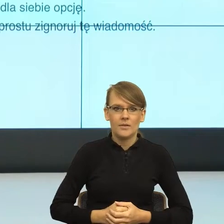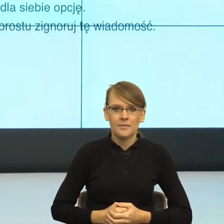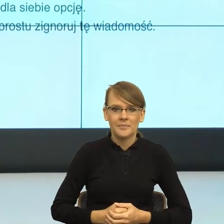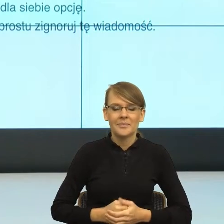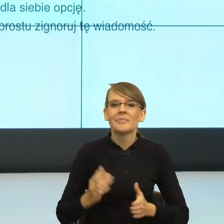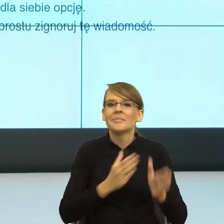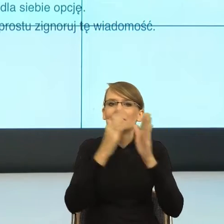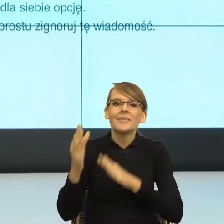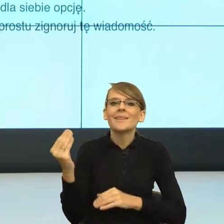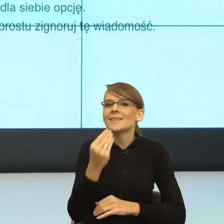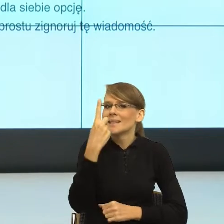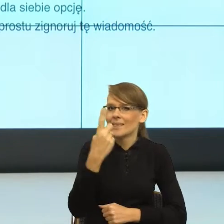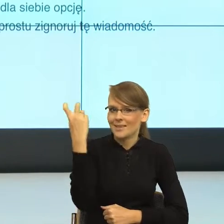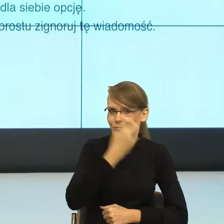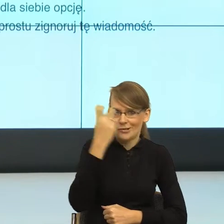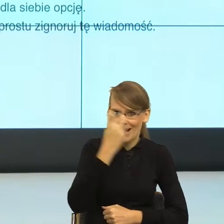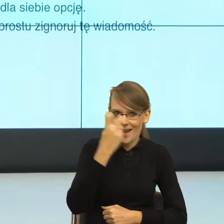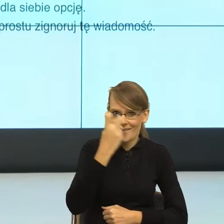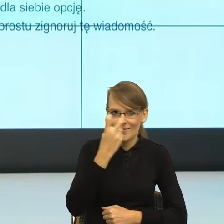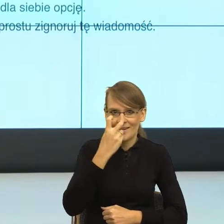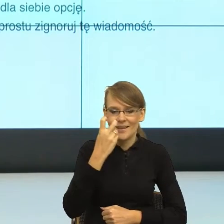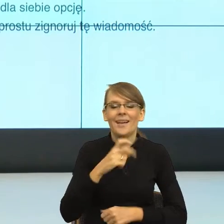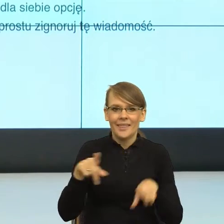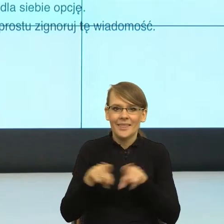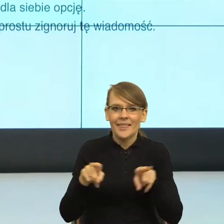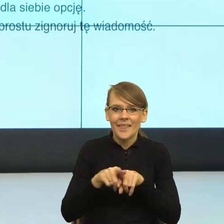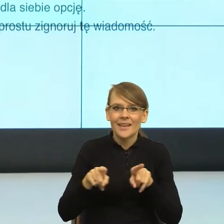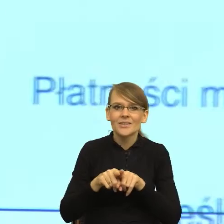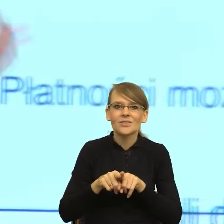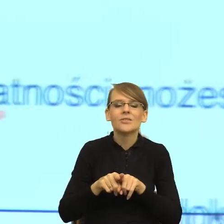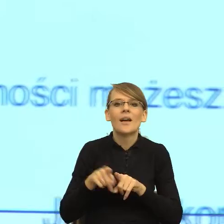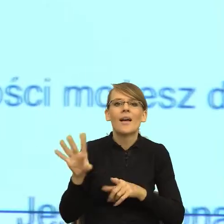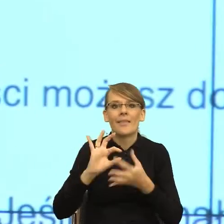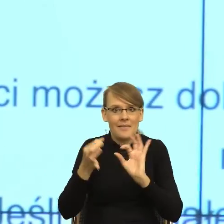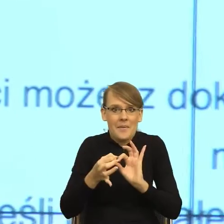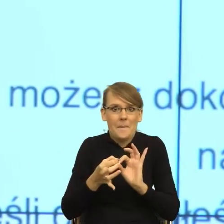sprawa. To też jest taka rzecz, gdybym miała opracowywać reguły